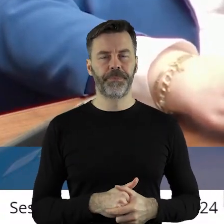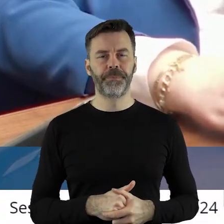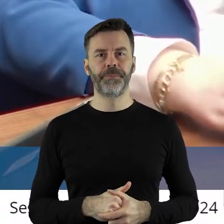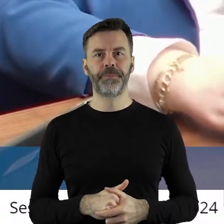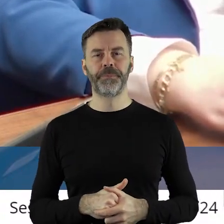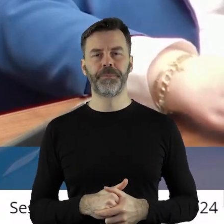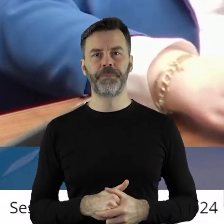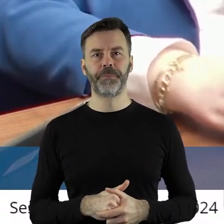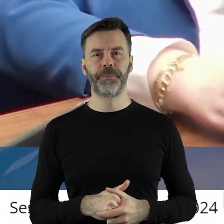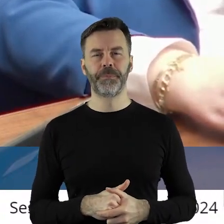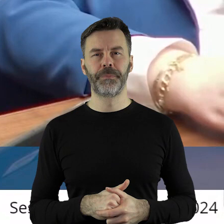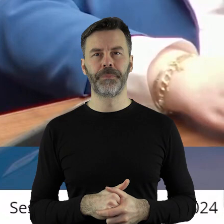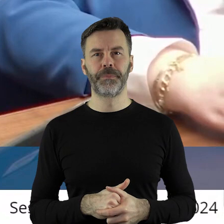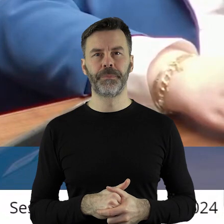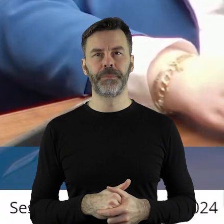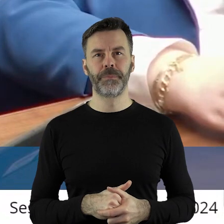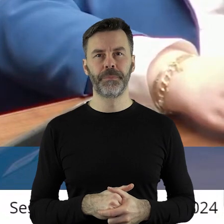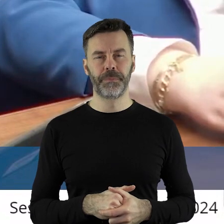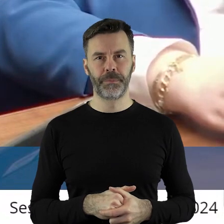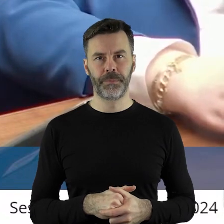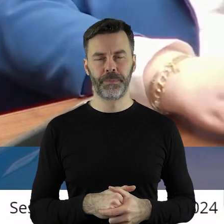Szanowni państwo, myślę, że